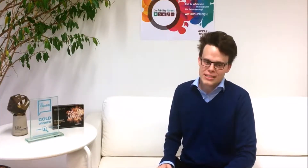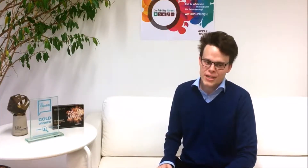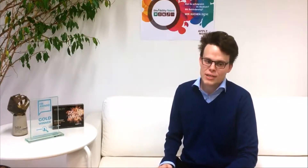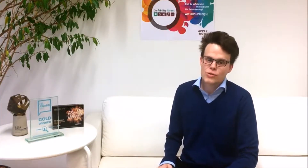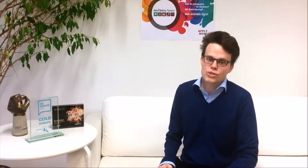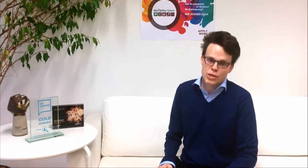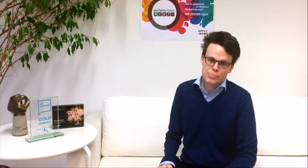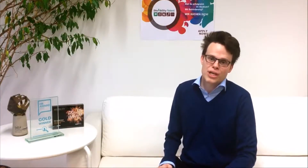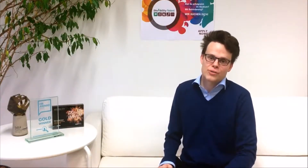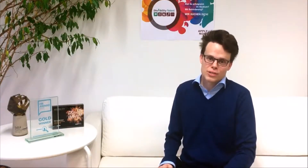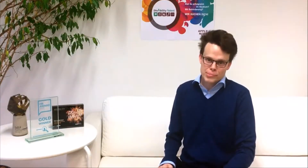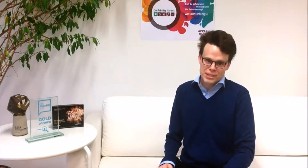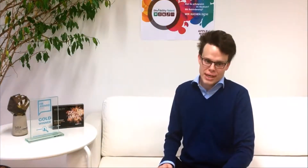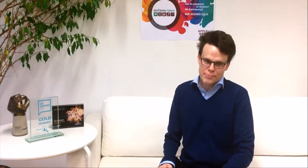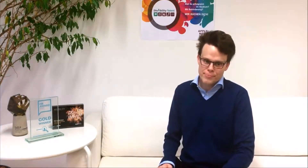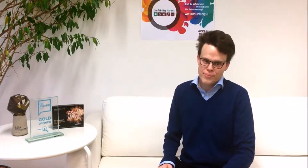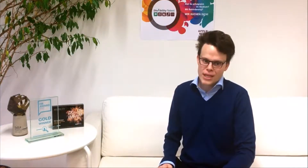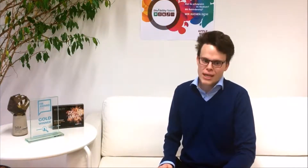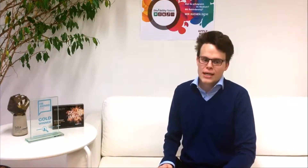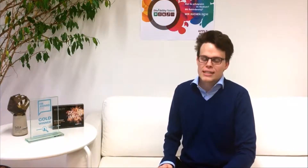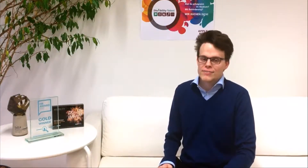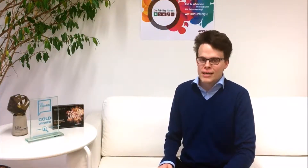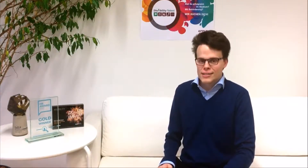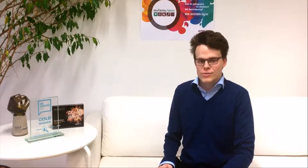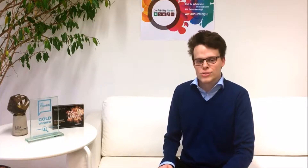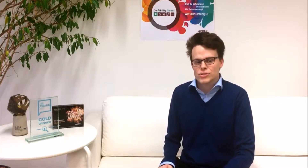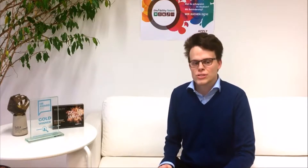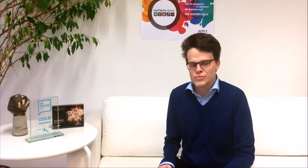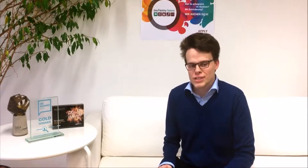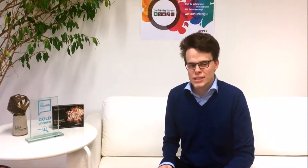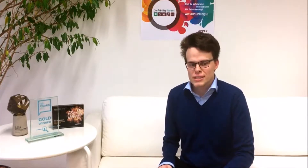netzwerken und Job-Shadowing zu betreiben. Des Weiteren unterstützen wir dich im